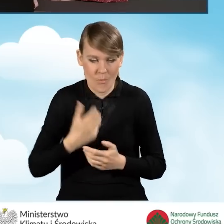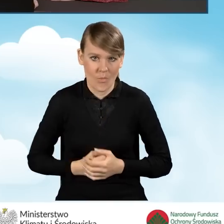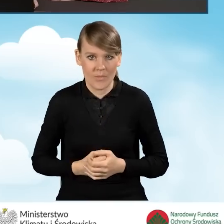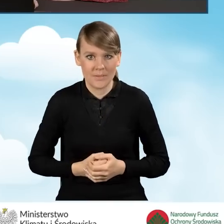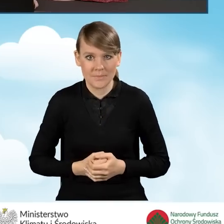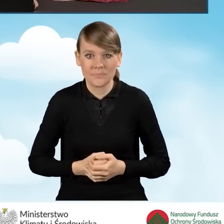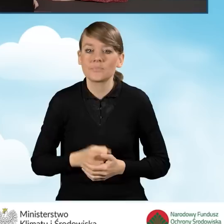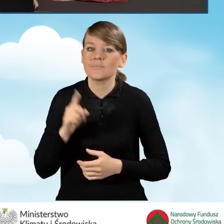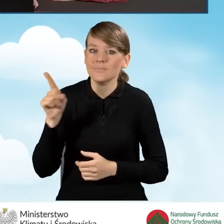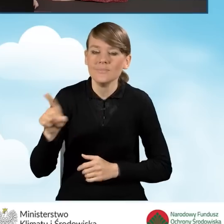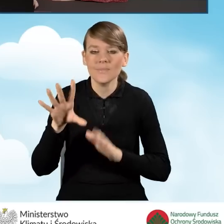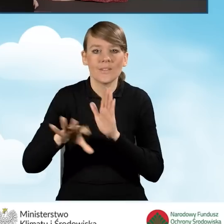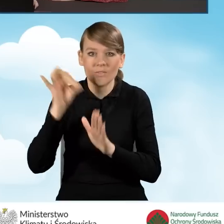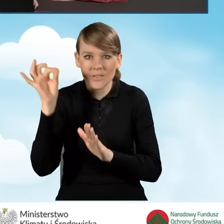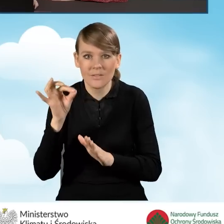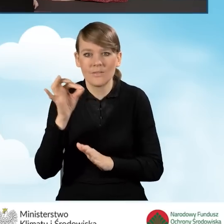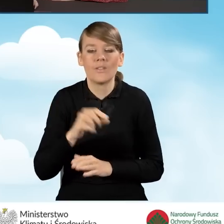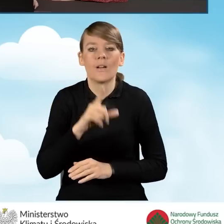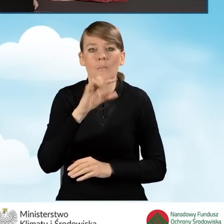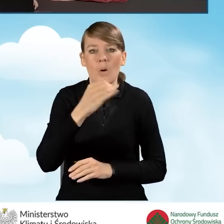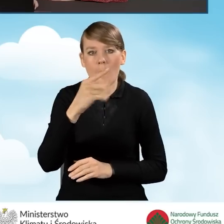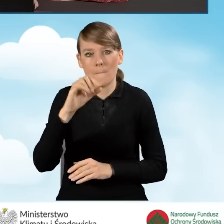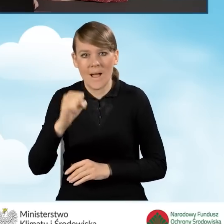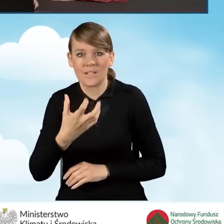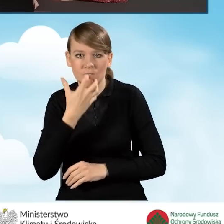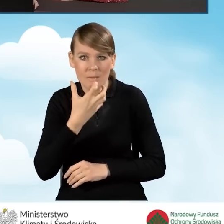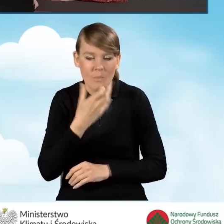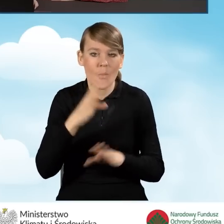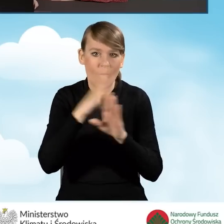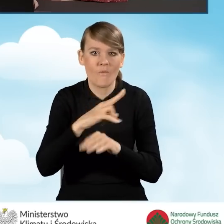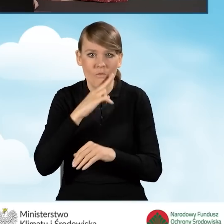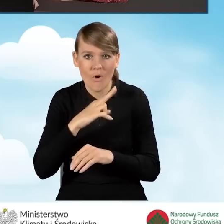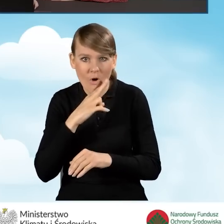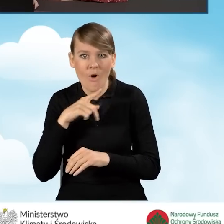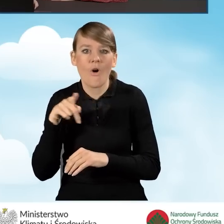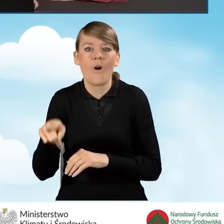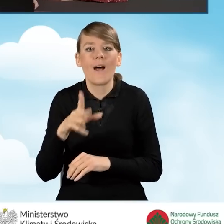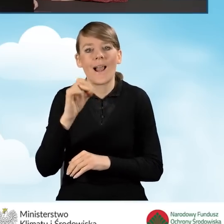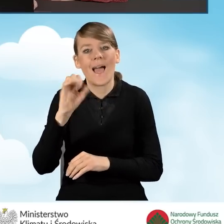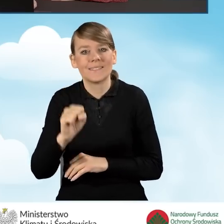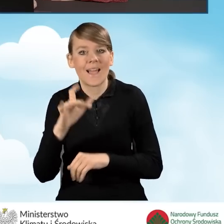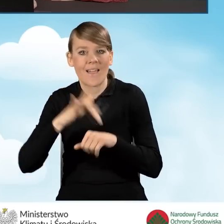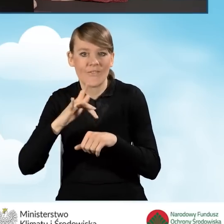W tej sytuacji wybierzemy pompę ciepła powietrze-woda o podwyższonej klasie efektywności energetycznej